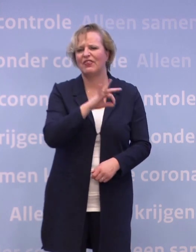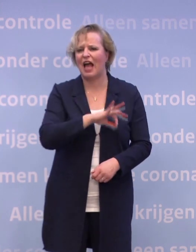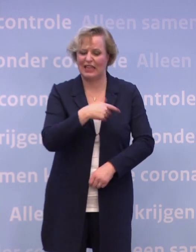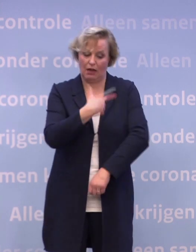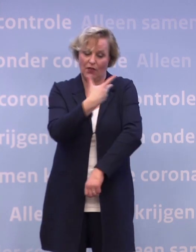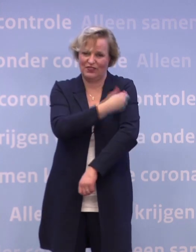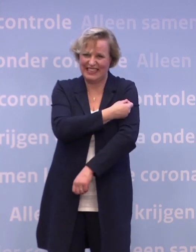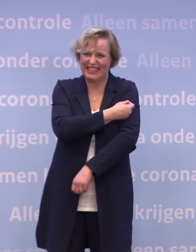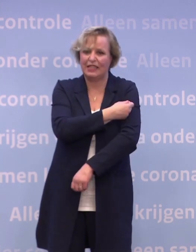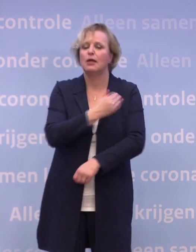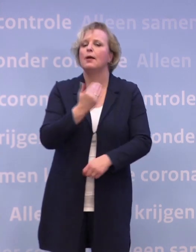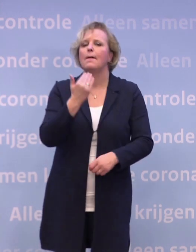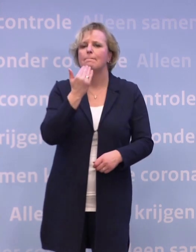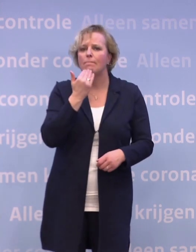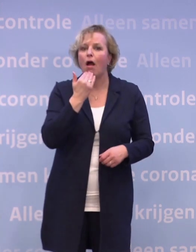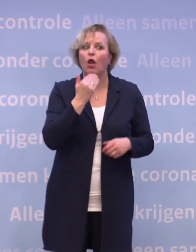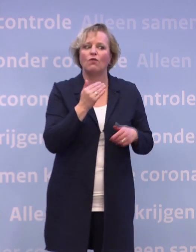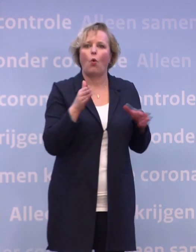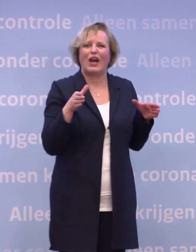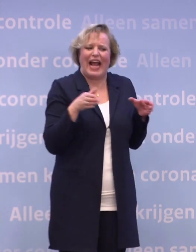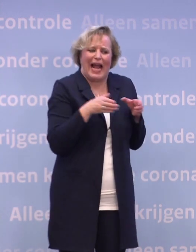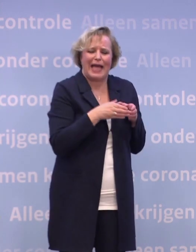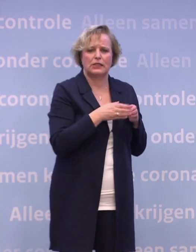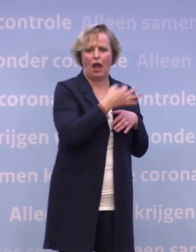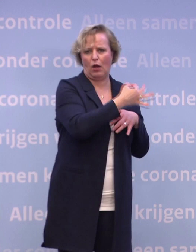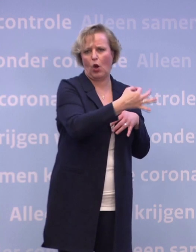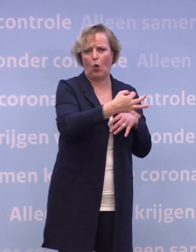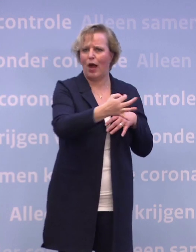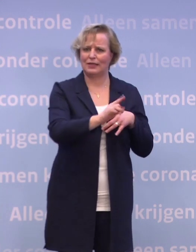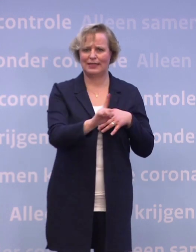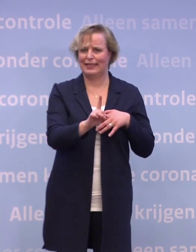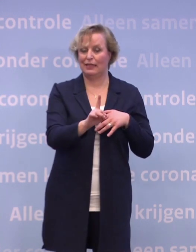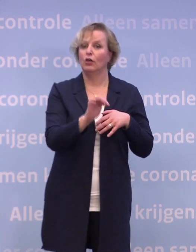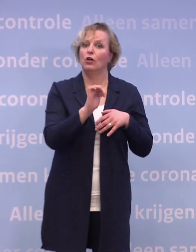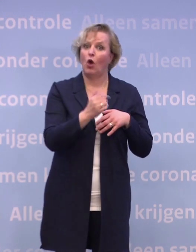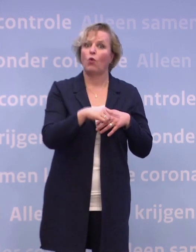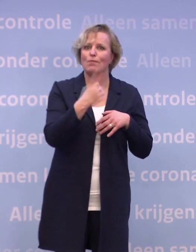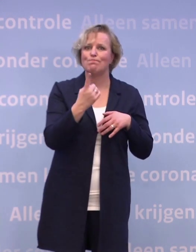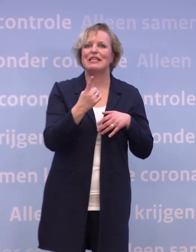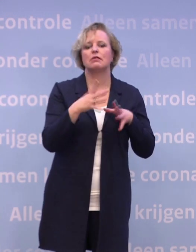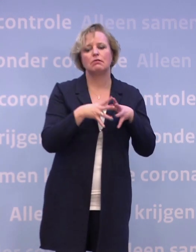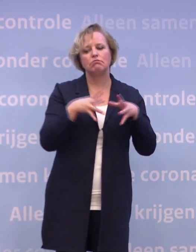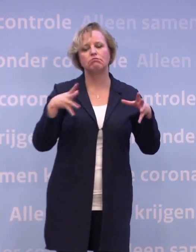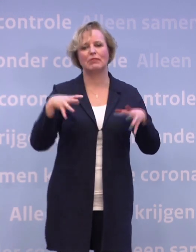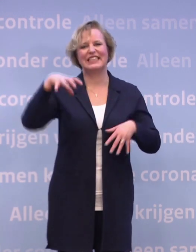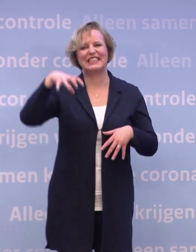...is dat het niet zo makkelijk te handlen is op een kleinschalige locatie. Dus we zullen daarvoor wat meer centrale locaties in moeten richten...